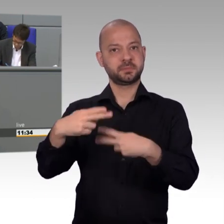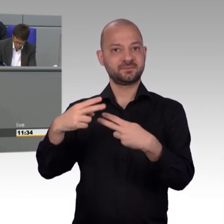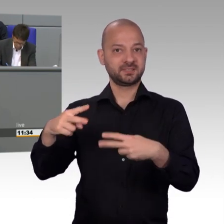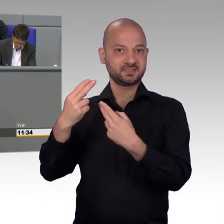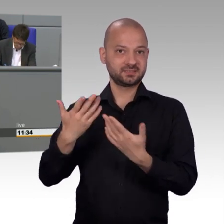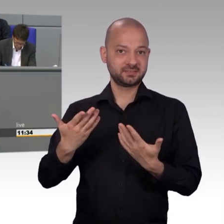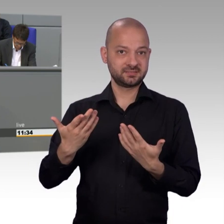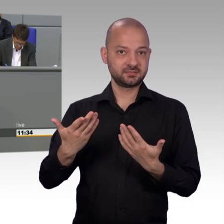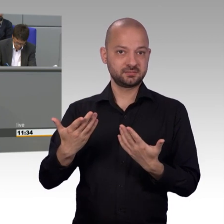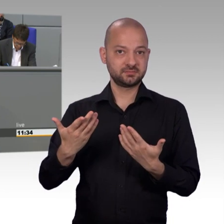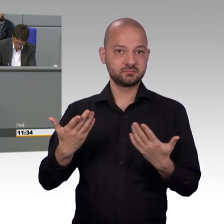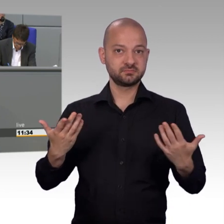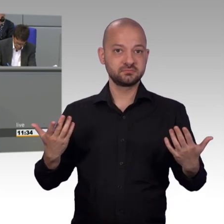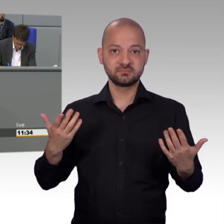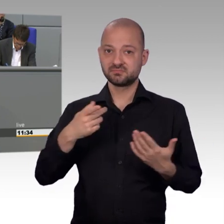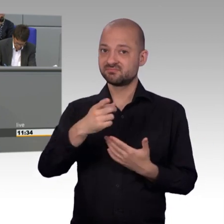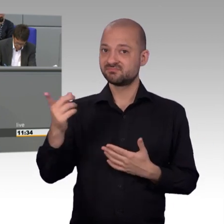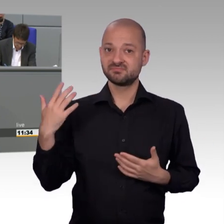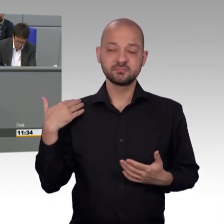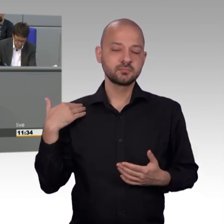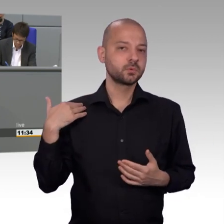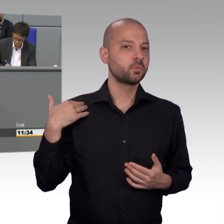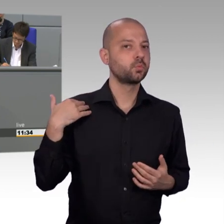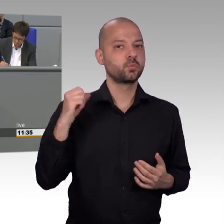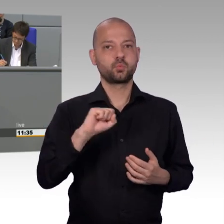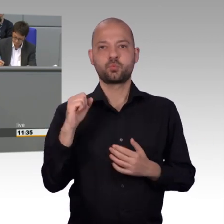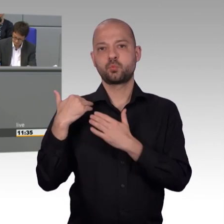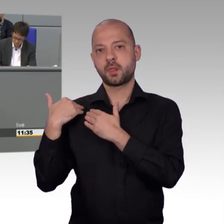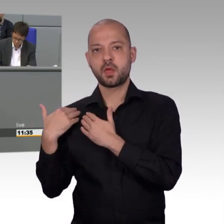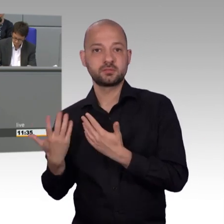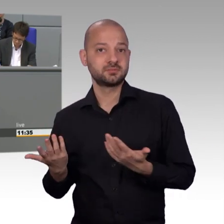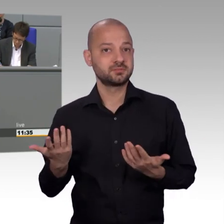dass Abhilfe für die deutschen Sozialsysteme nur mit einer Stärkung der nachkommenden Generationen möglich ist.